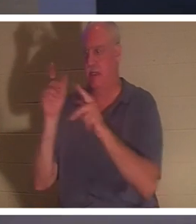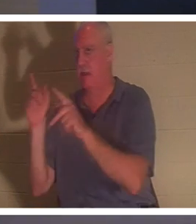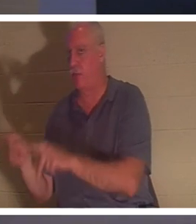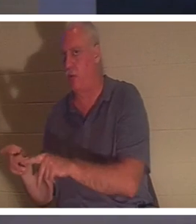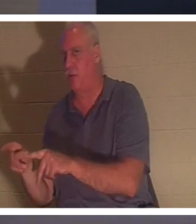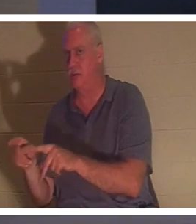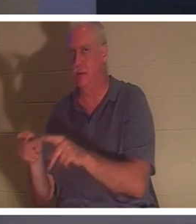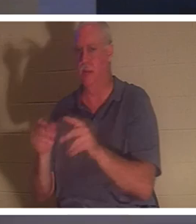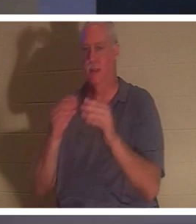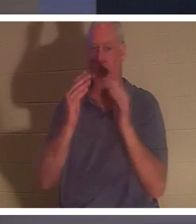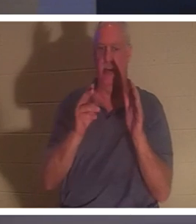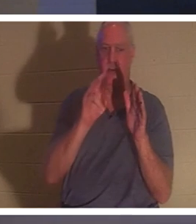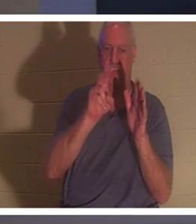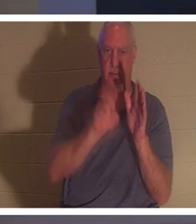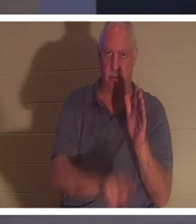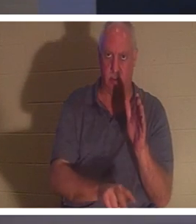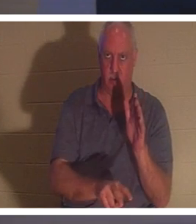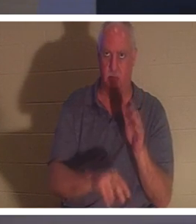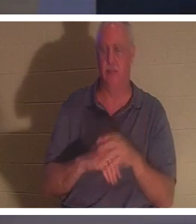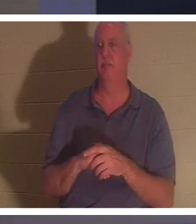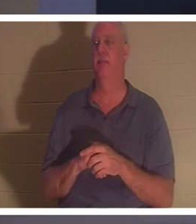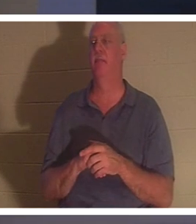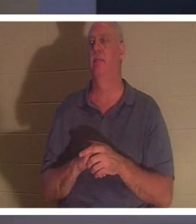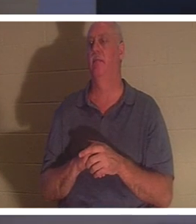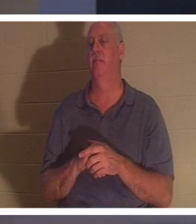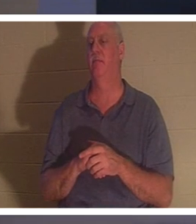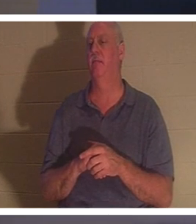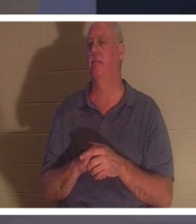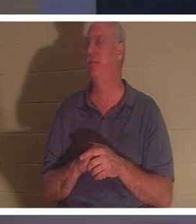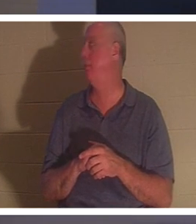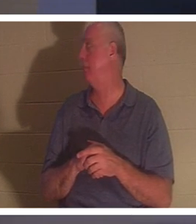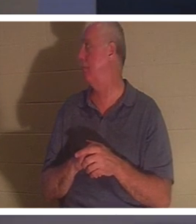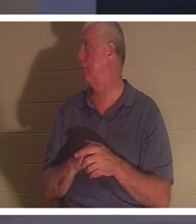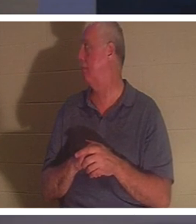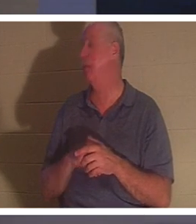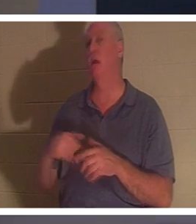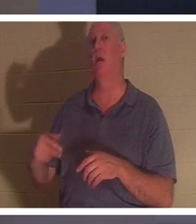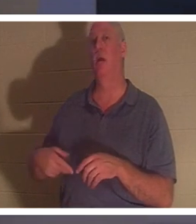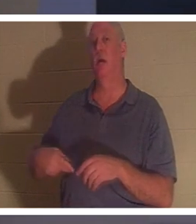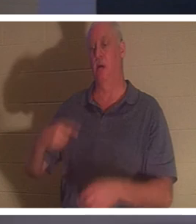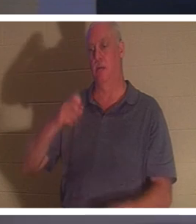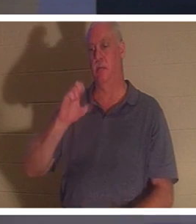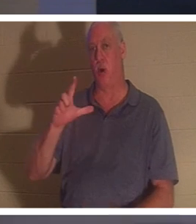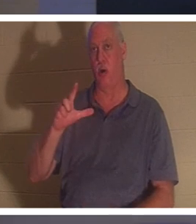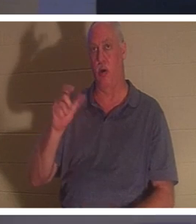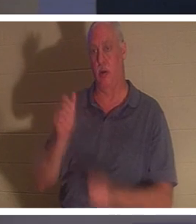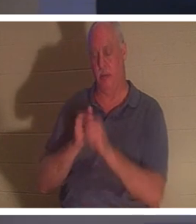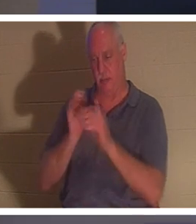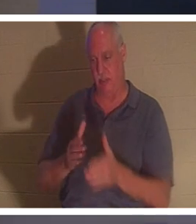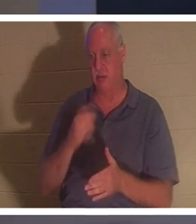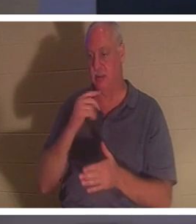。”我喜欢！保罗是怎样说的呢？使徒保罗。他在《哥林多后书》中这样说，它